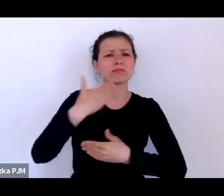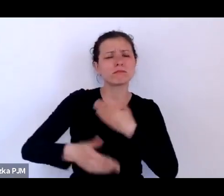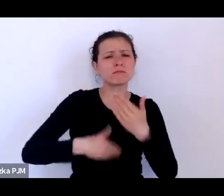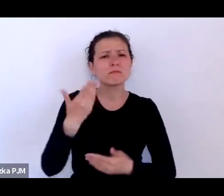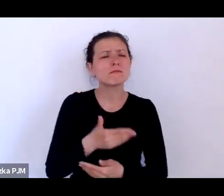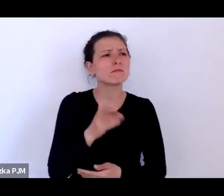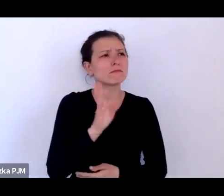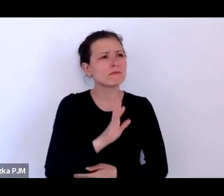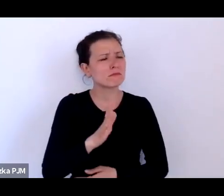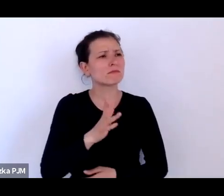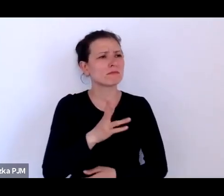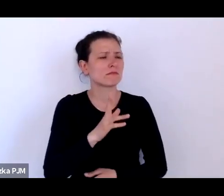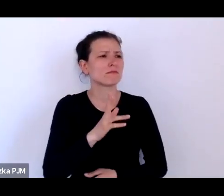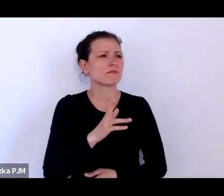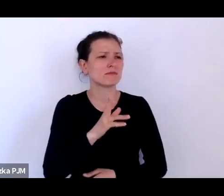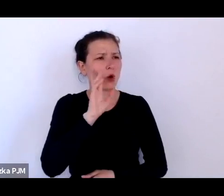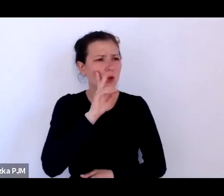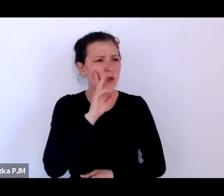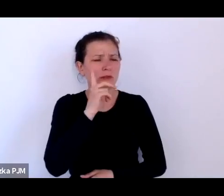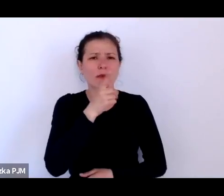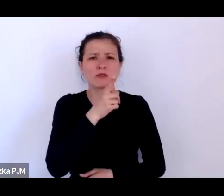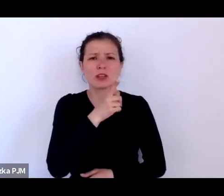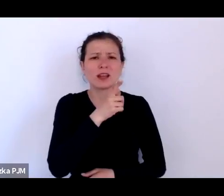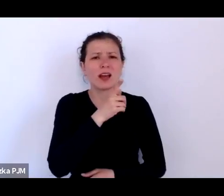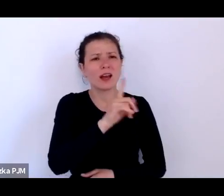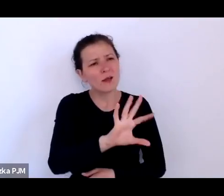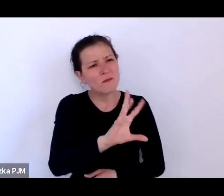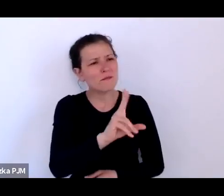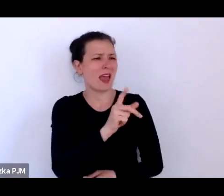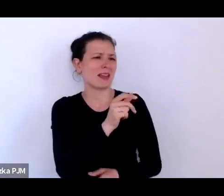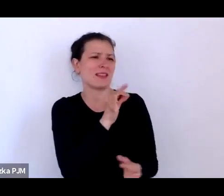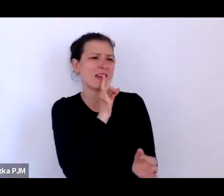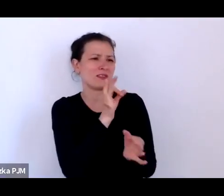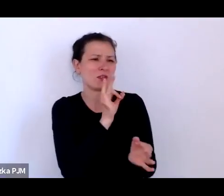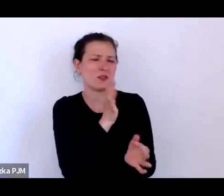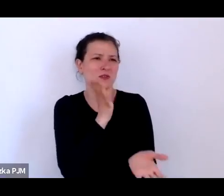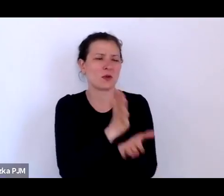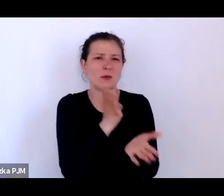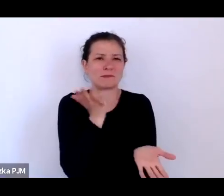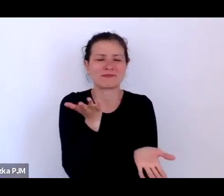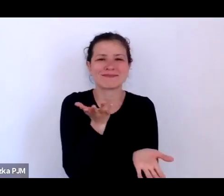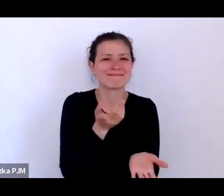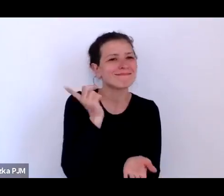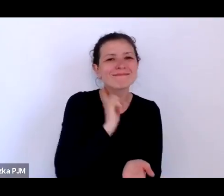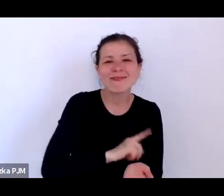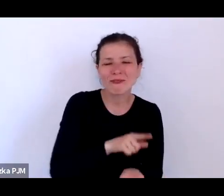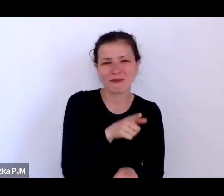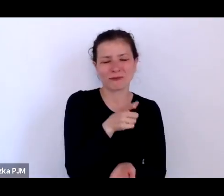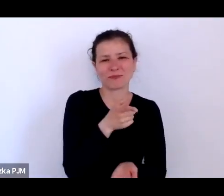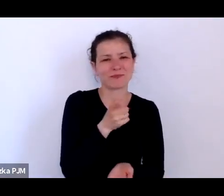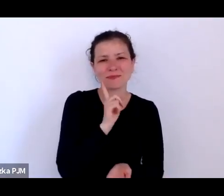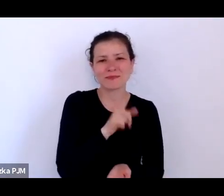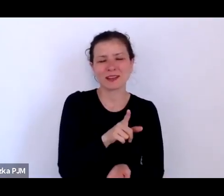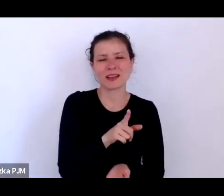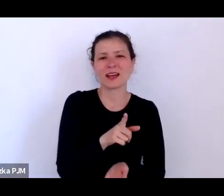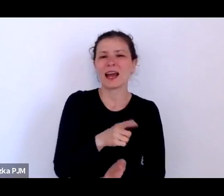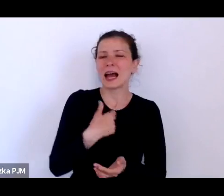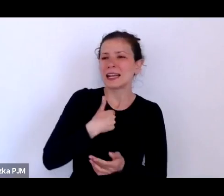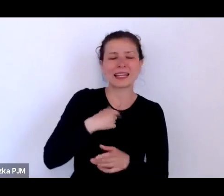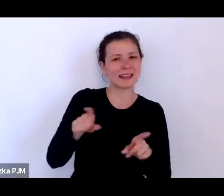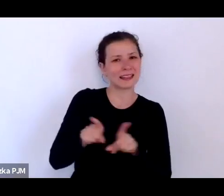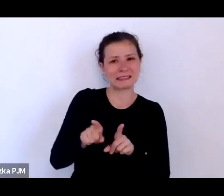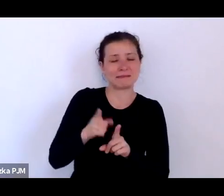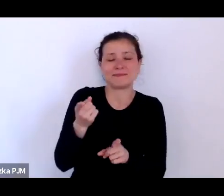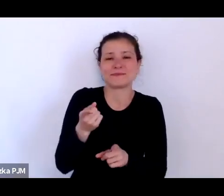są tylko obrazkami albumowymi, ale też nie jestem historykiem, tylko jestem literaturoznawcą.